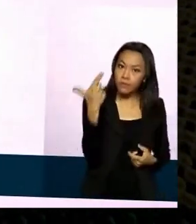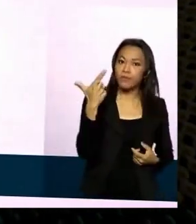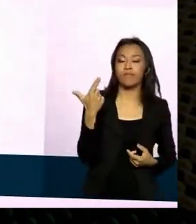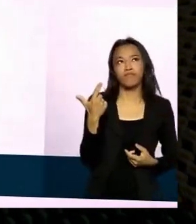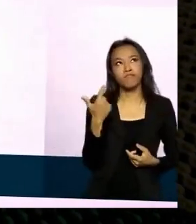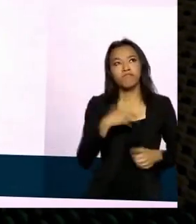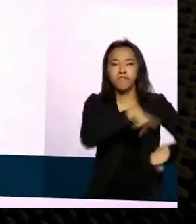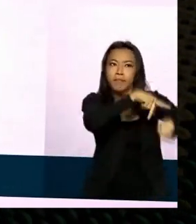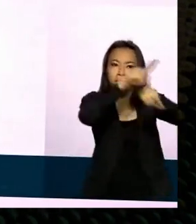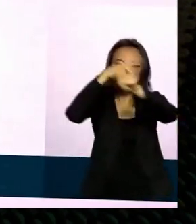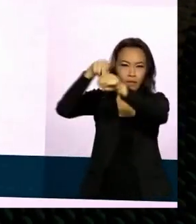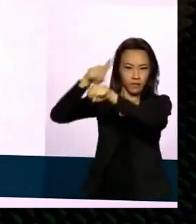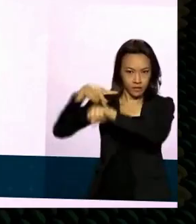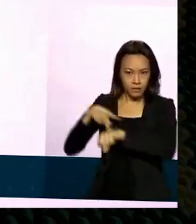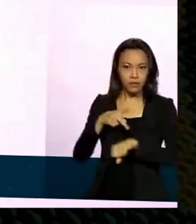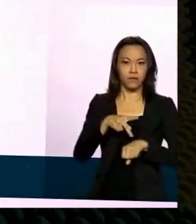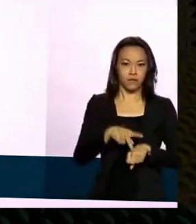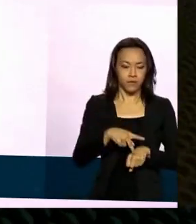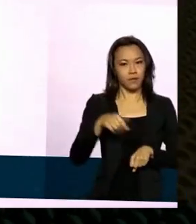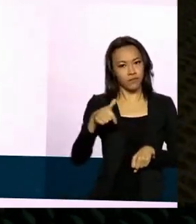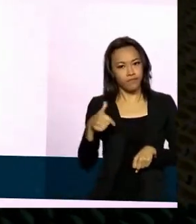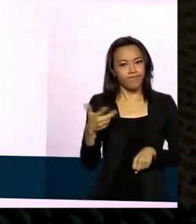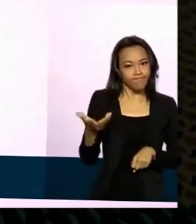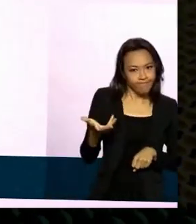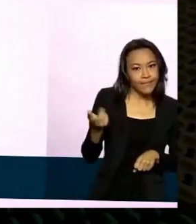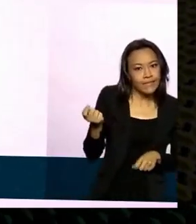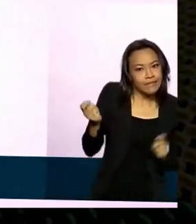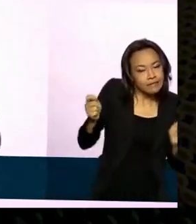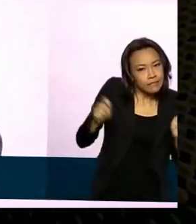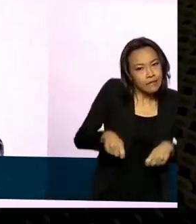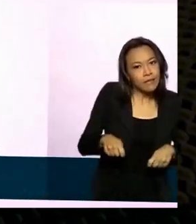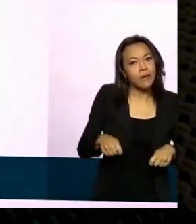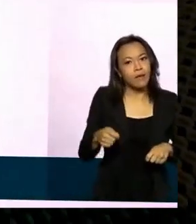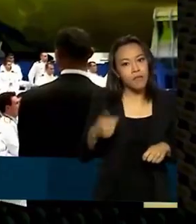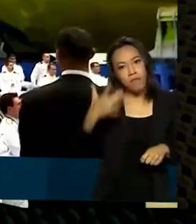nichos são eh passíveis de uma penetração do que em outros. Em